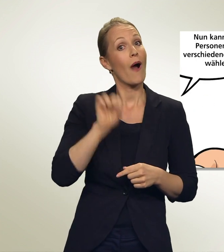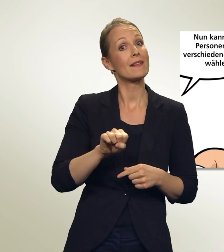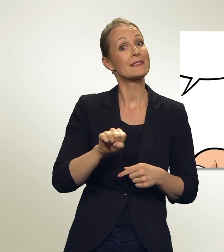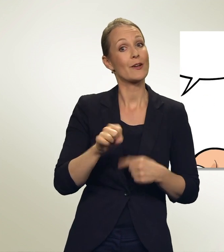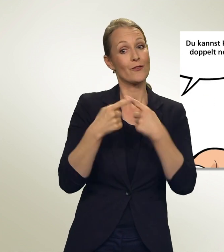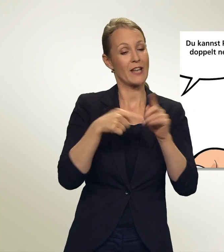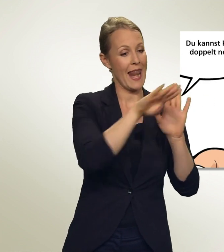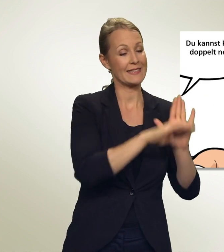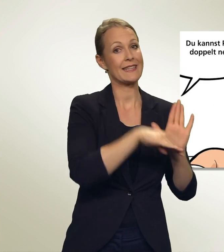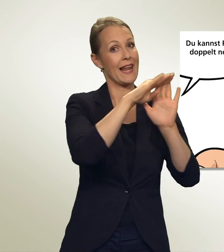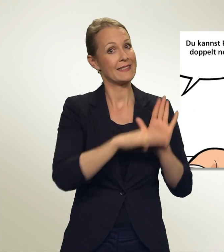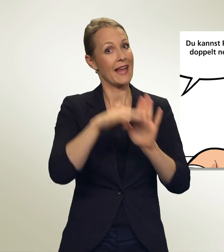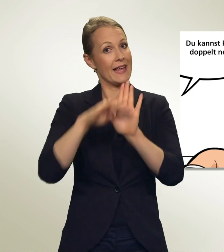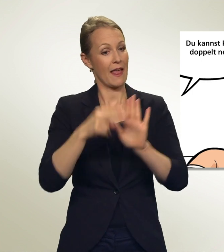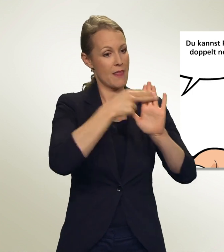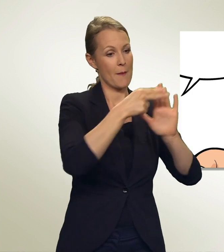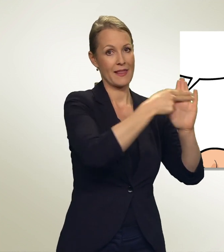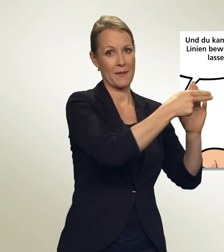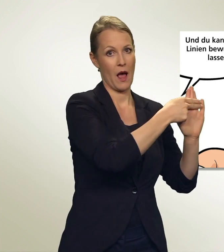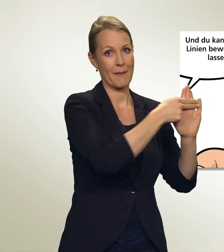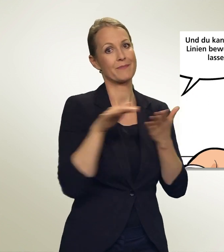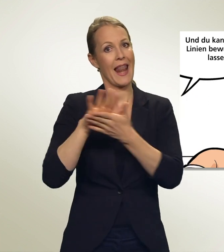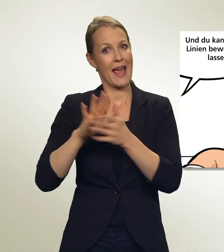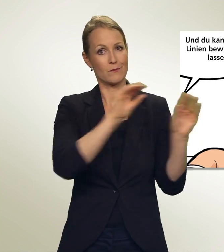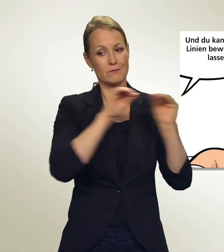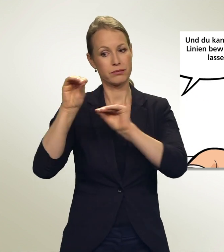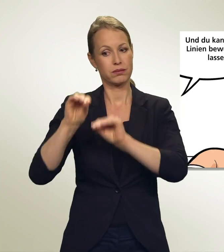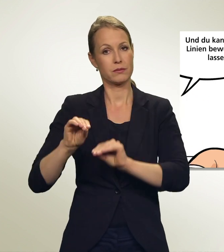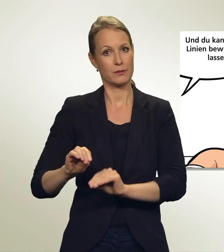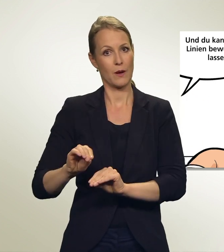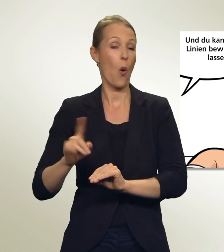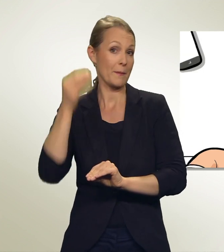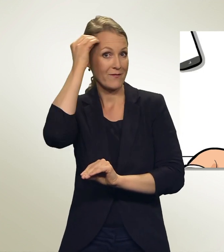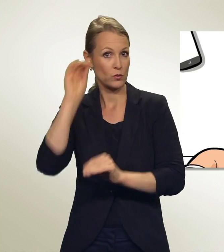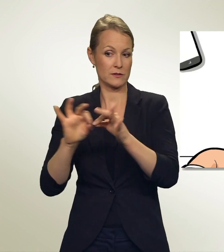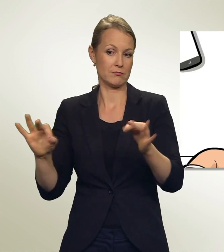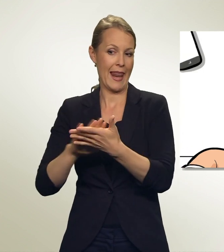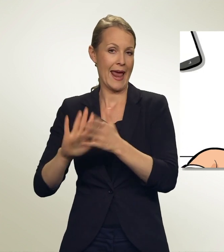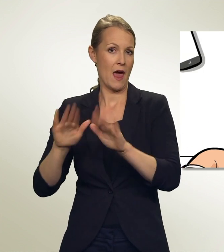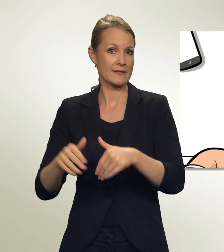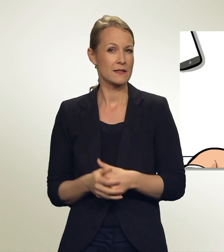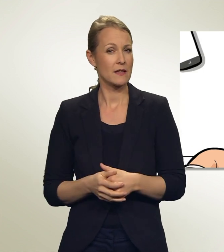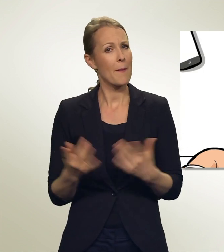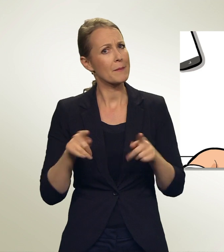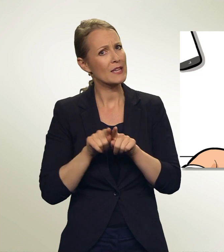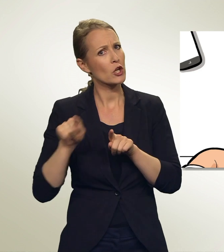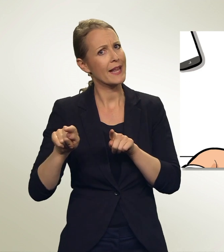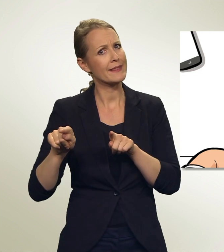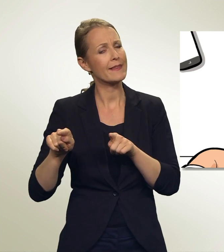Du kannst Personen doppelt nennen. Und du kannst auch Linien bewusst leer lassen. Aber bei leeren Linien verliere ich doch meine Stimmen?